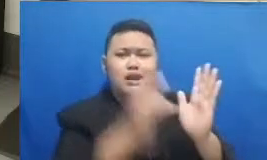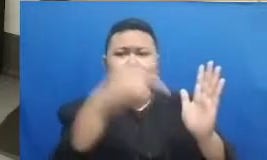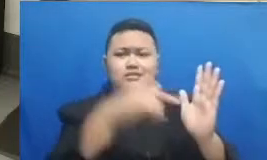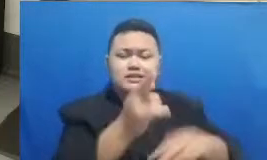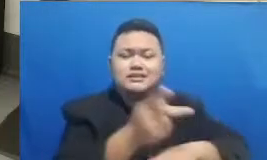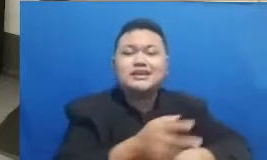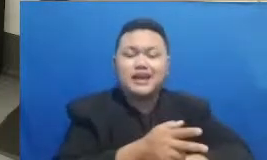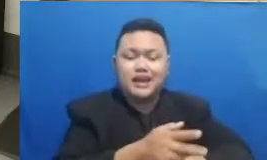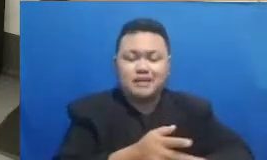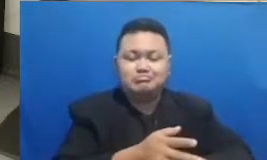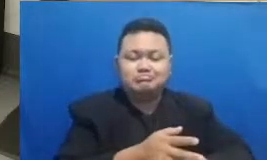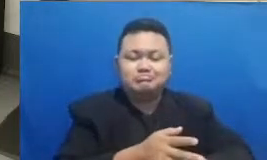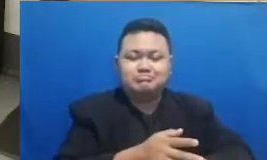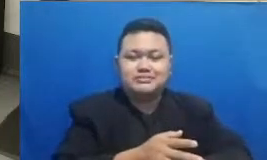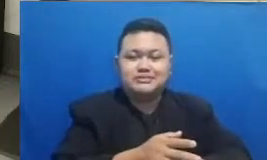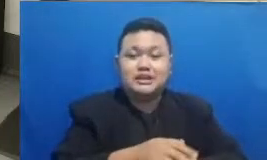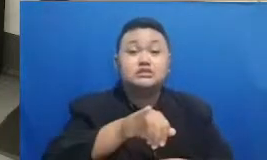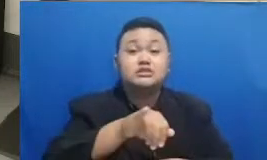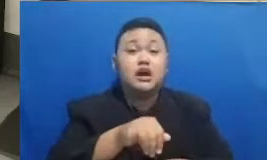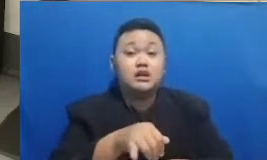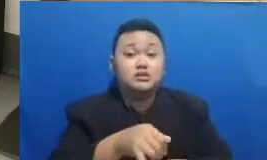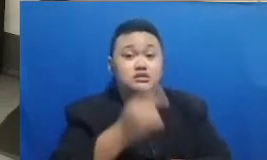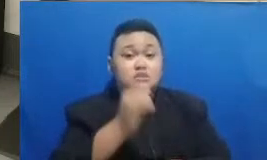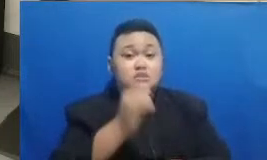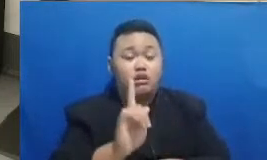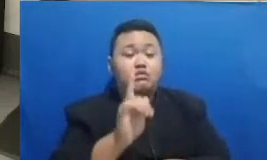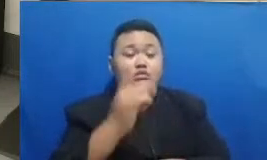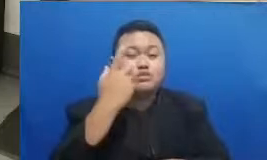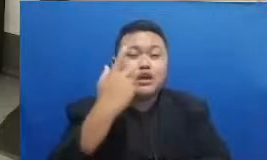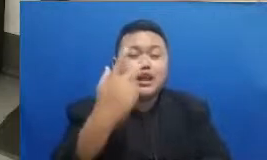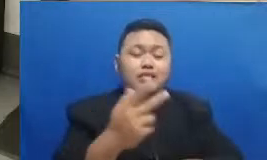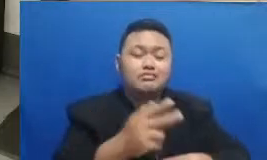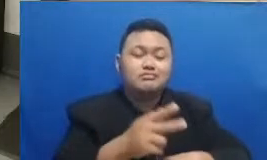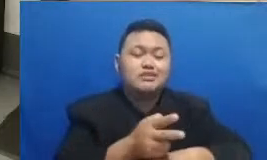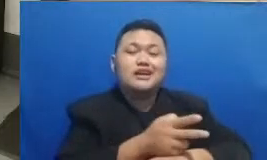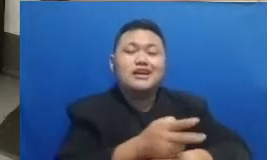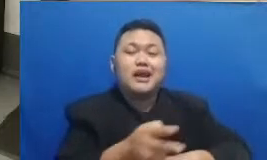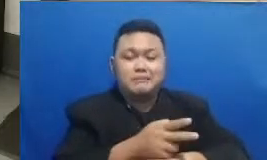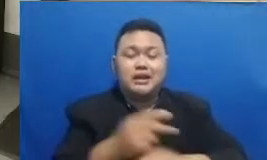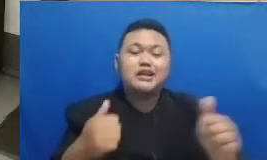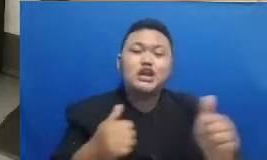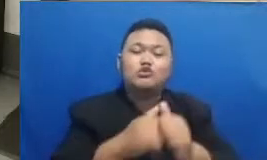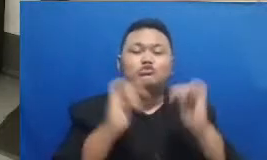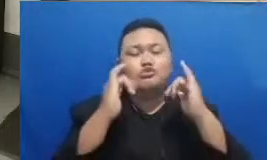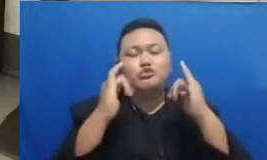berarti kalau misalnya udah menonton rekaman Ya udah nggak bisa ikutan kuis lagi Oke baik caranya